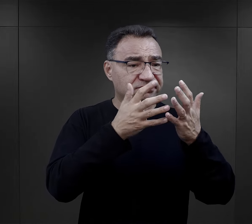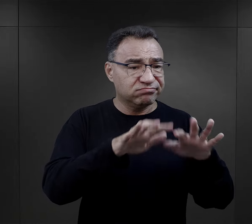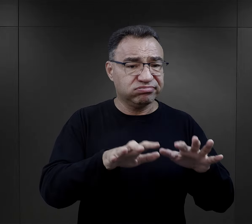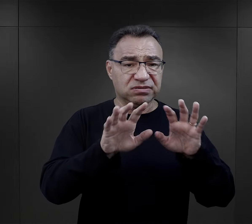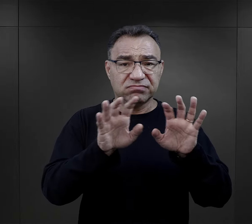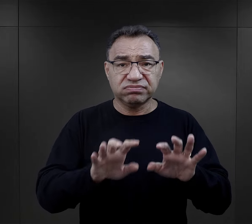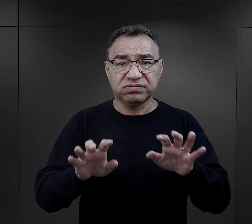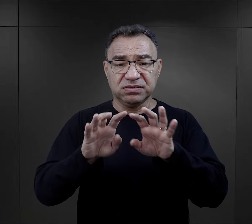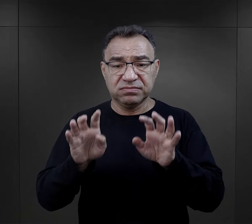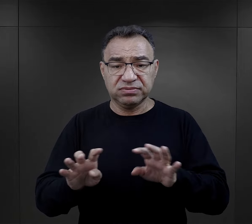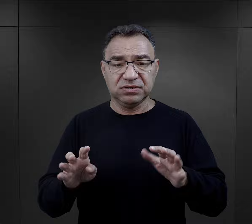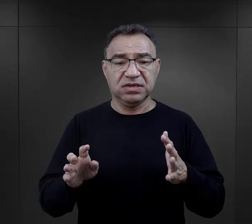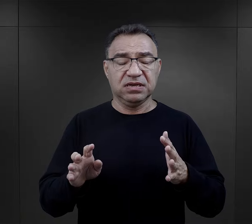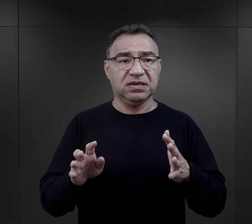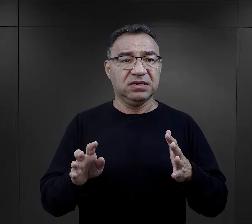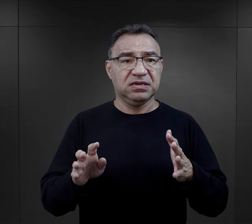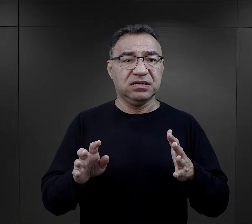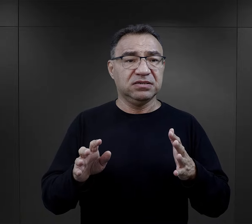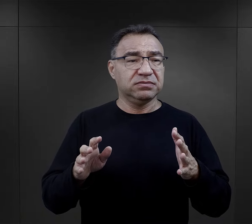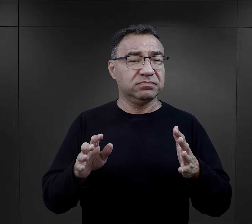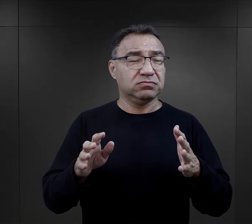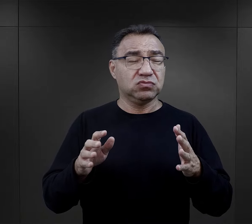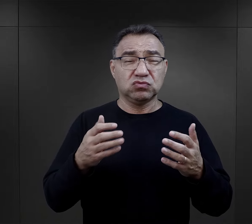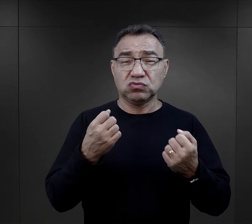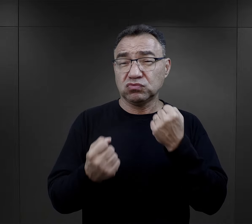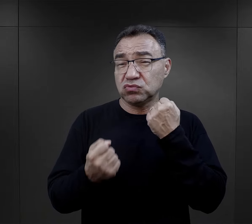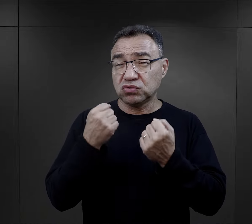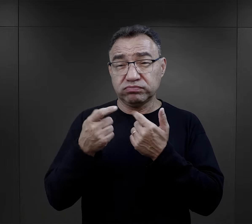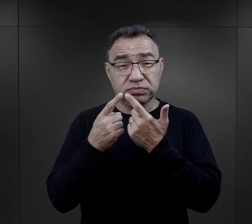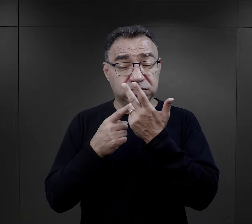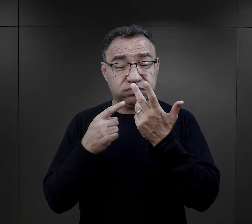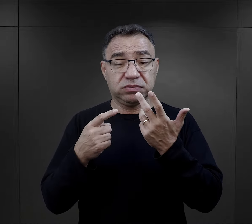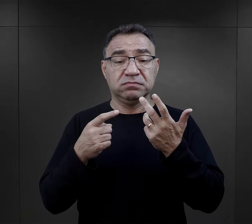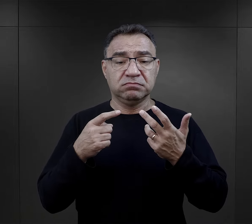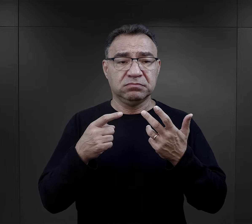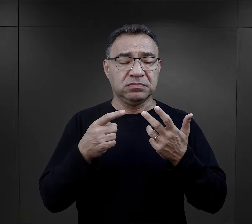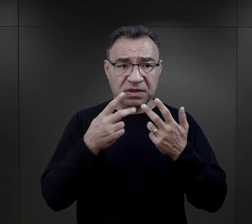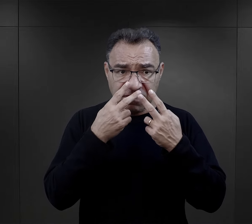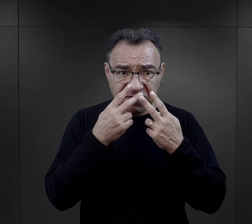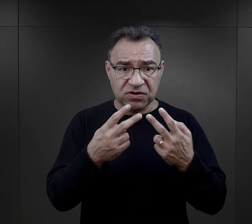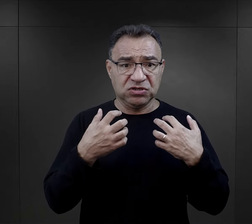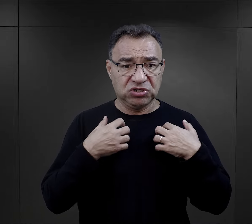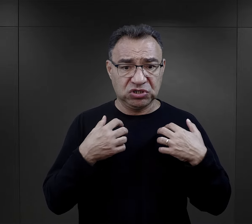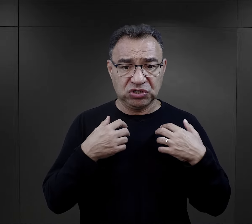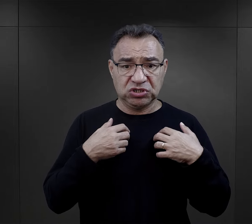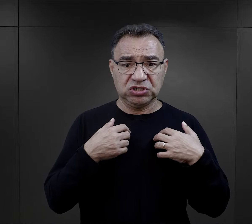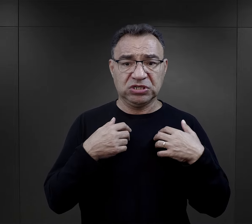przechodzili przez te wielkie trudności różnego rodzaju w związku z prowadzonymi walkami,